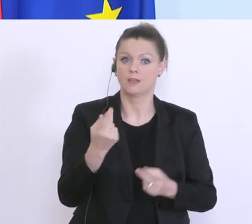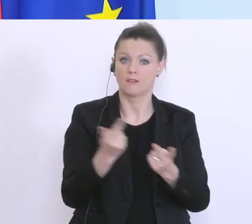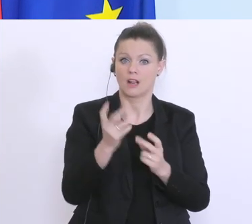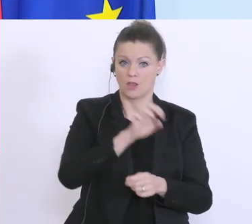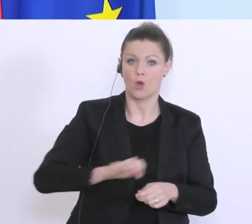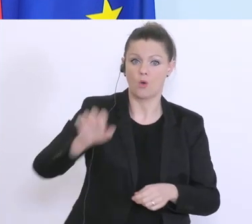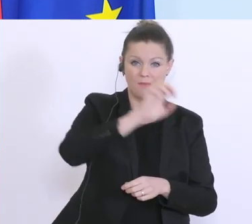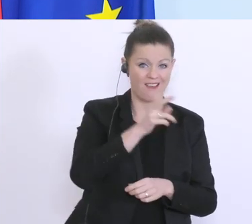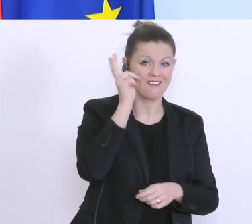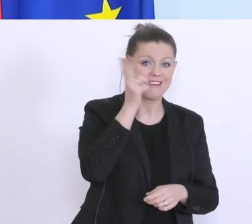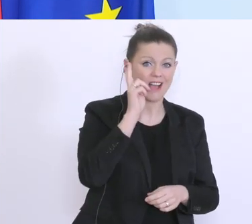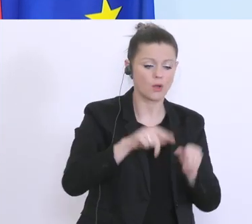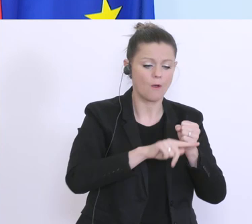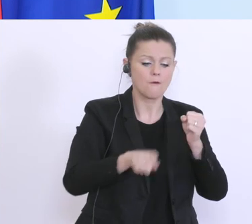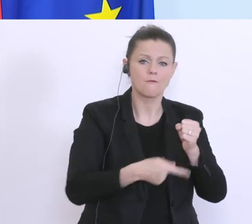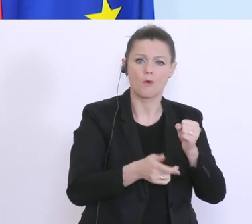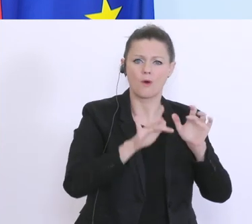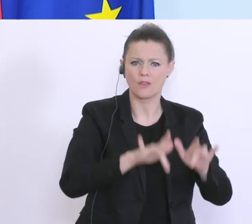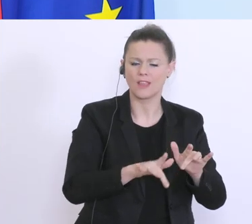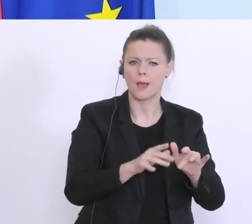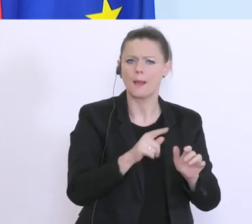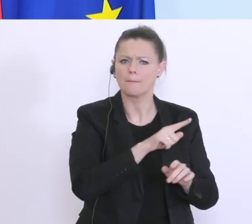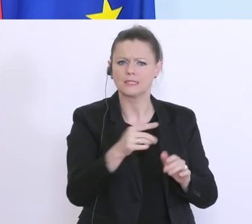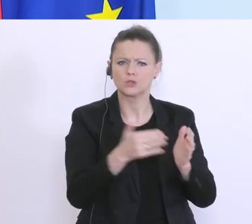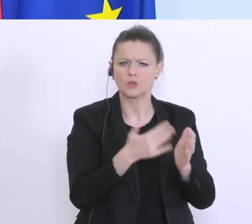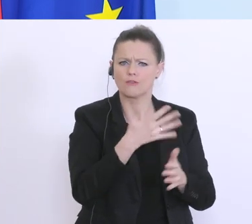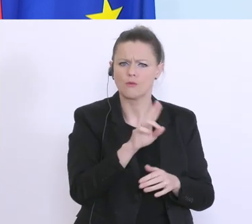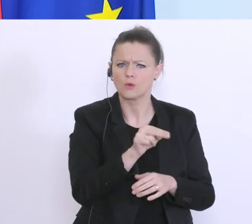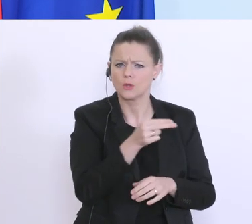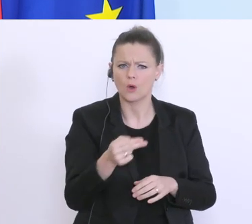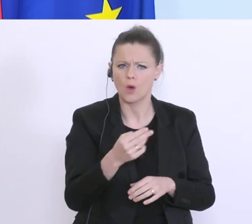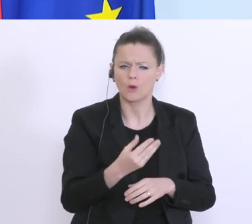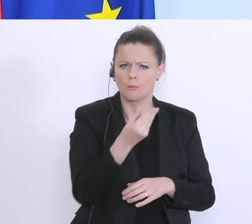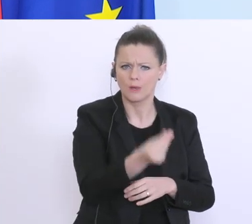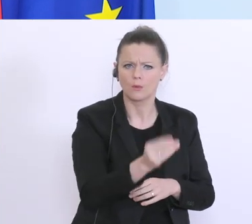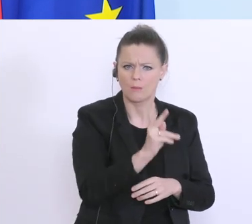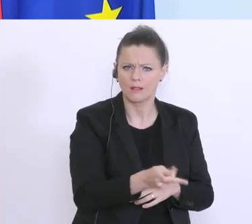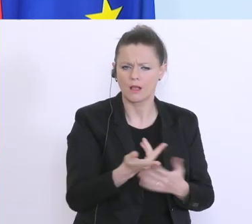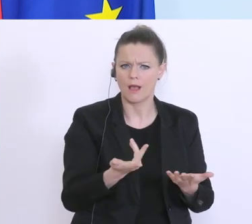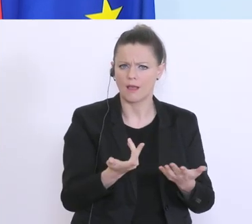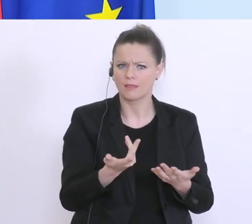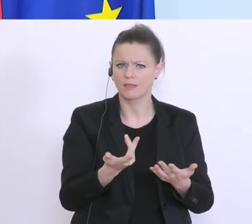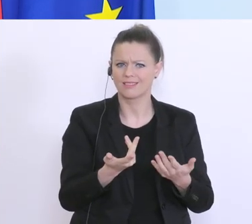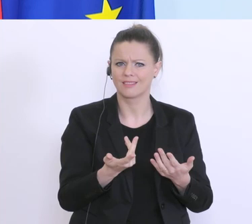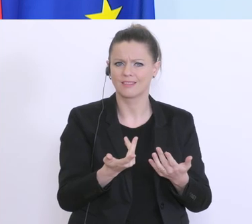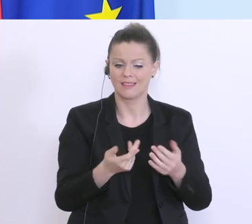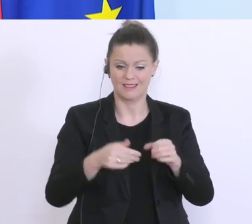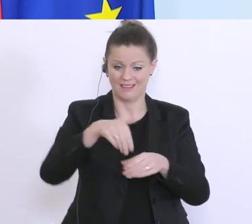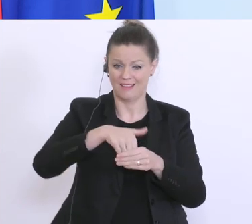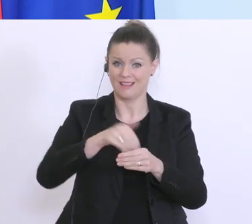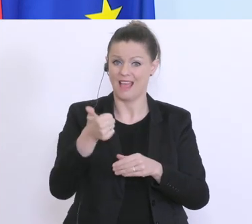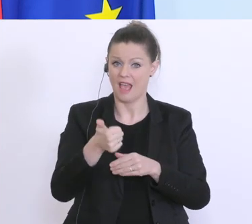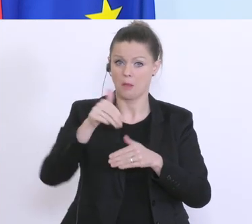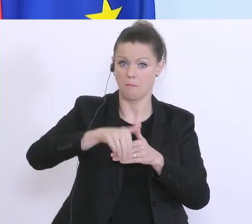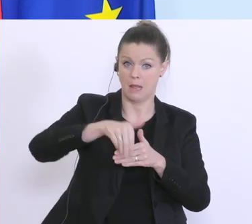aufgesetzt, bei kleinen von bis zu 1.500 Euro, mit einem Fonds von 1 Milliarde. Also das wird,